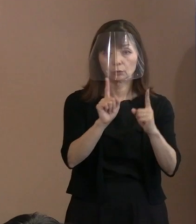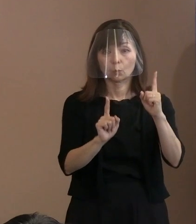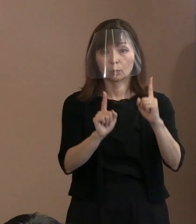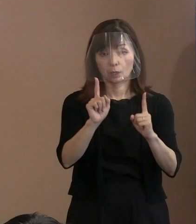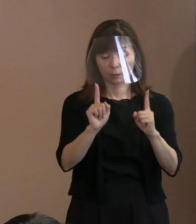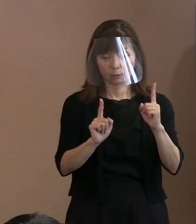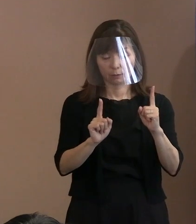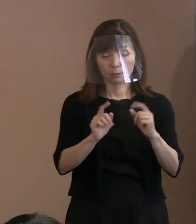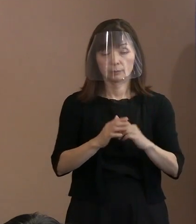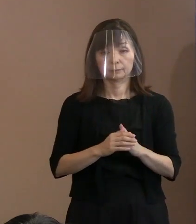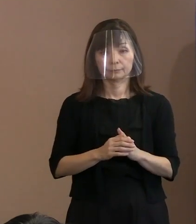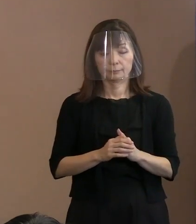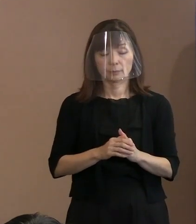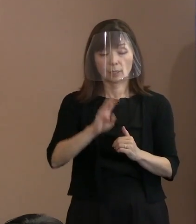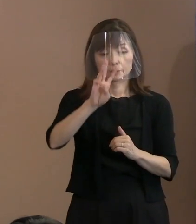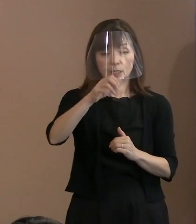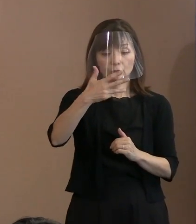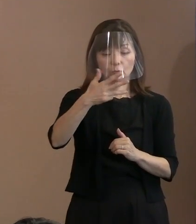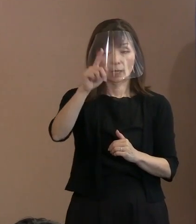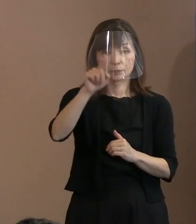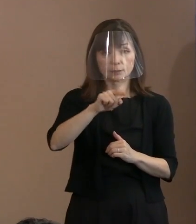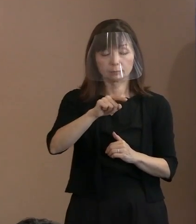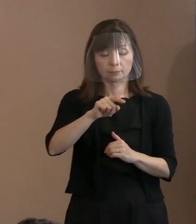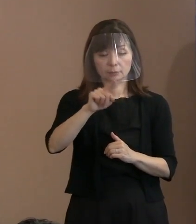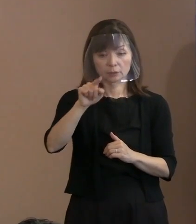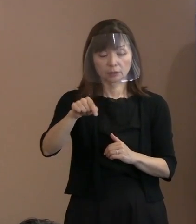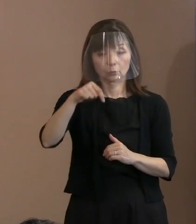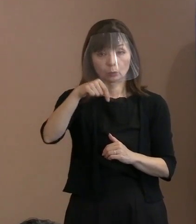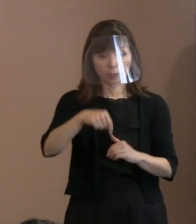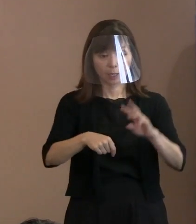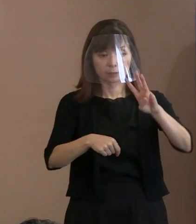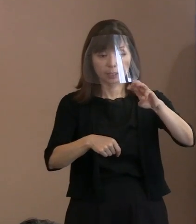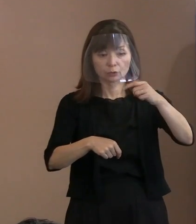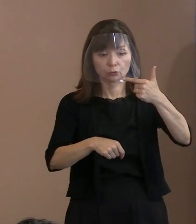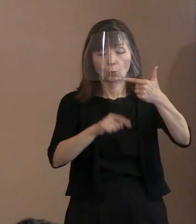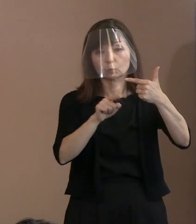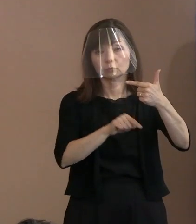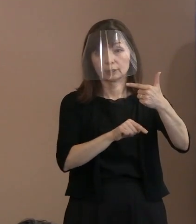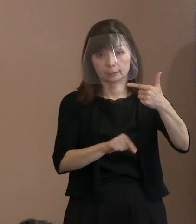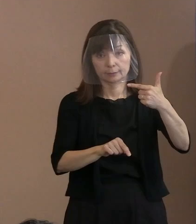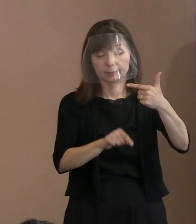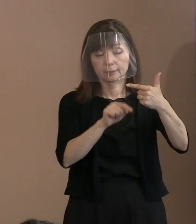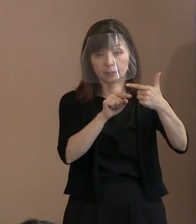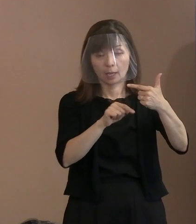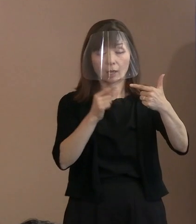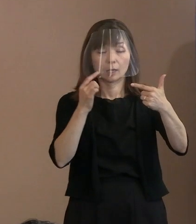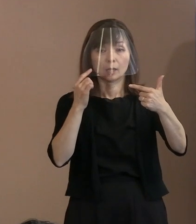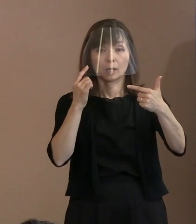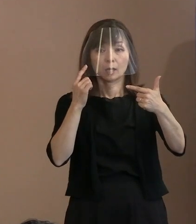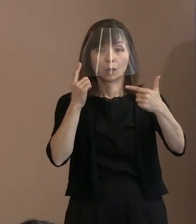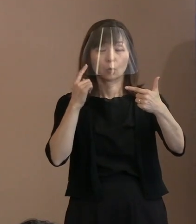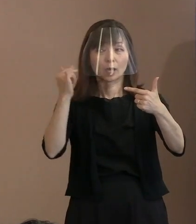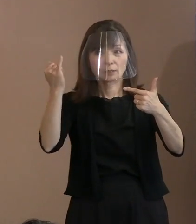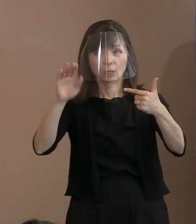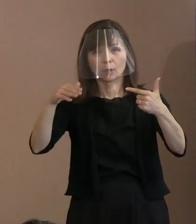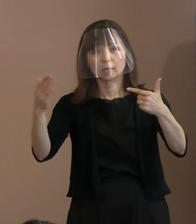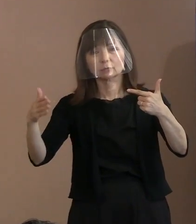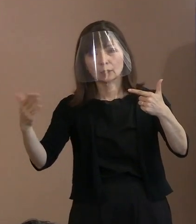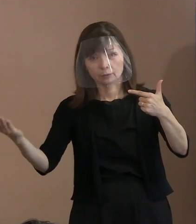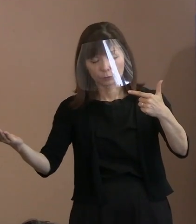実はその38名のうち36名の方､ すでにお母様方が亡くなっておられまして､